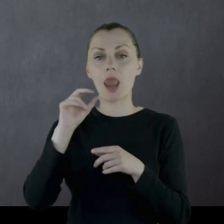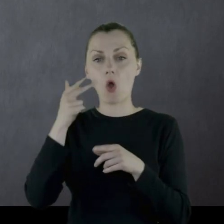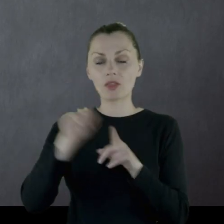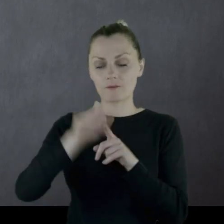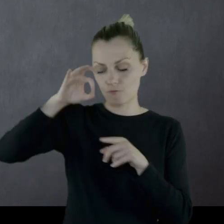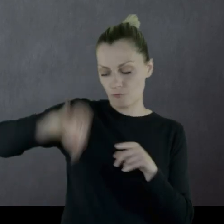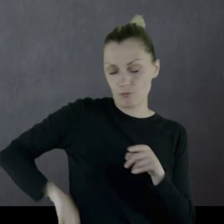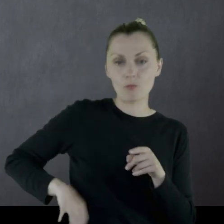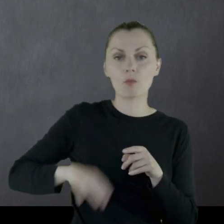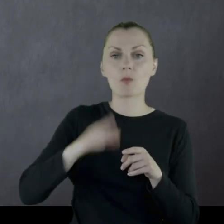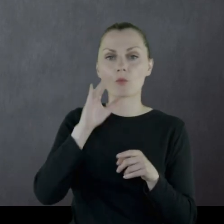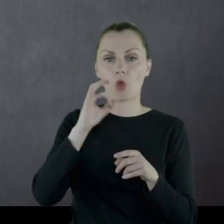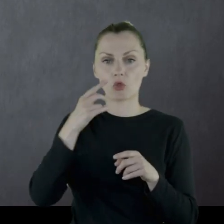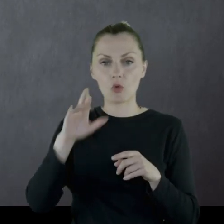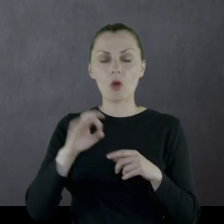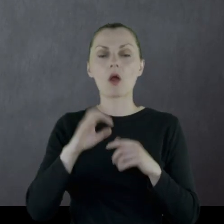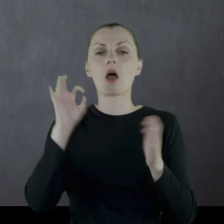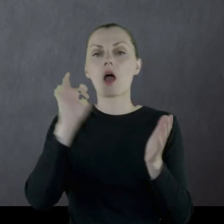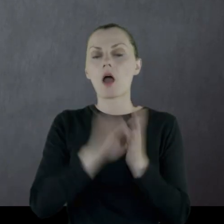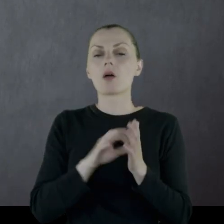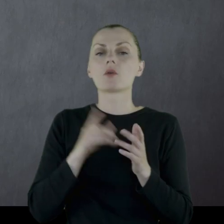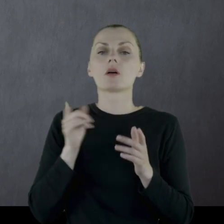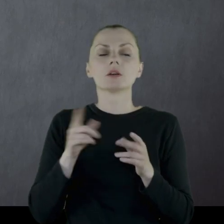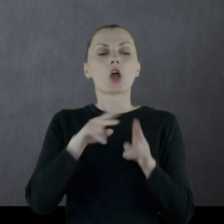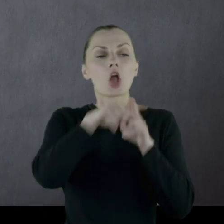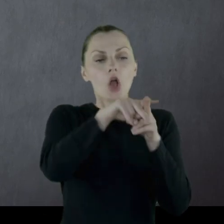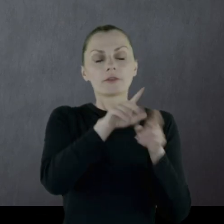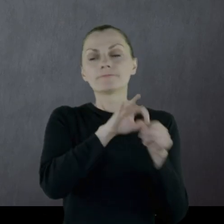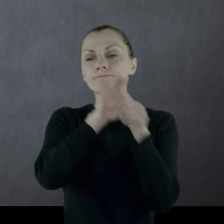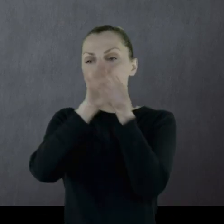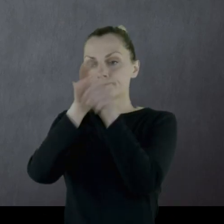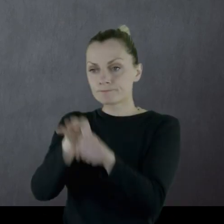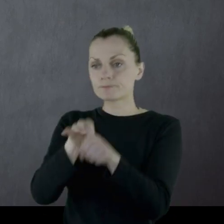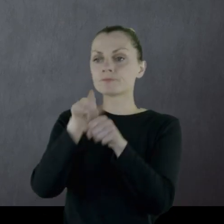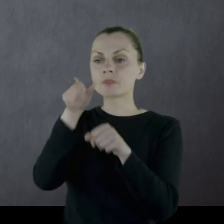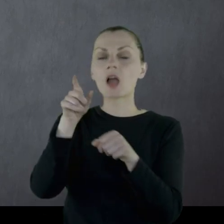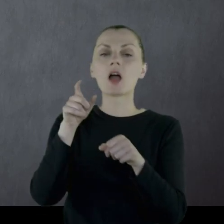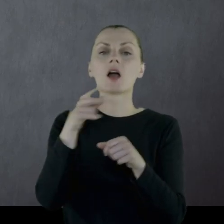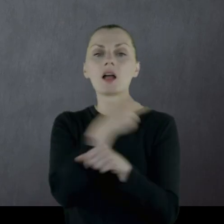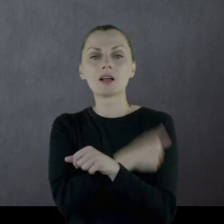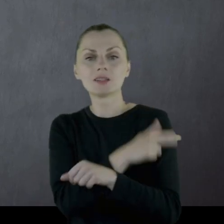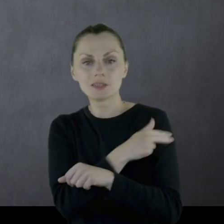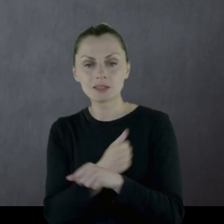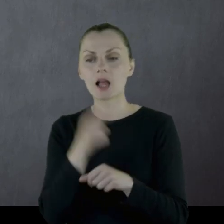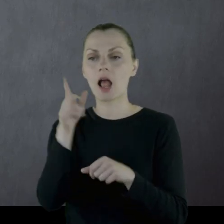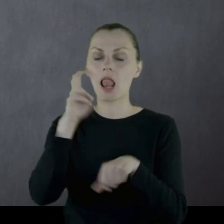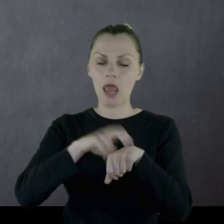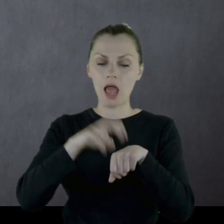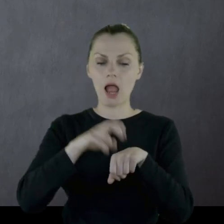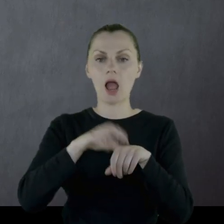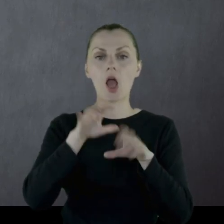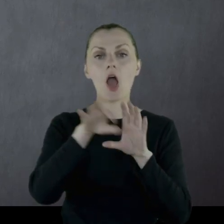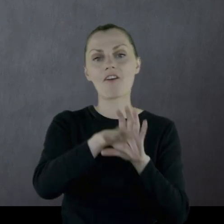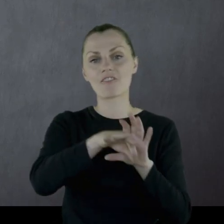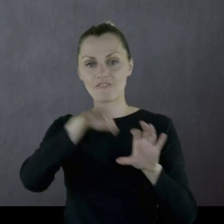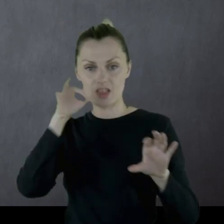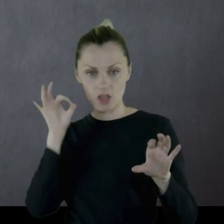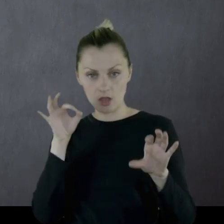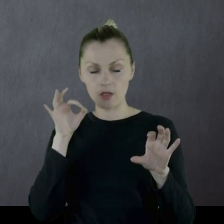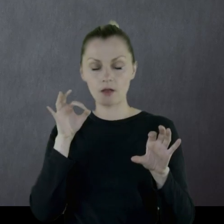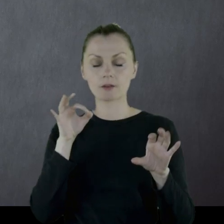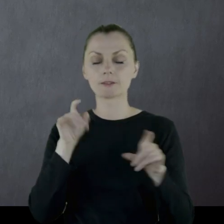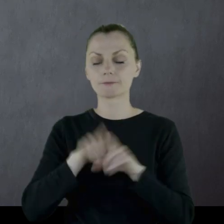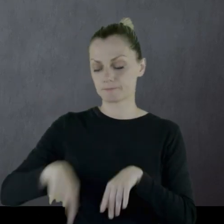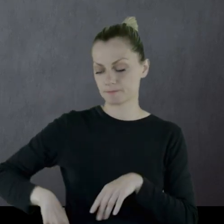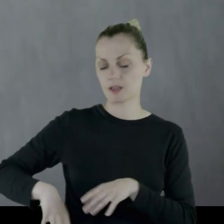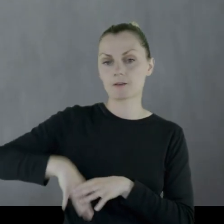Odprowadził konia do punktu sanitarnego. Lekarz wyjął kulkę Leonowi z biodra.